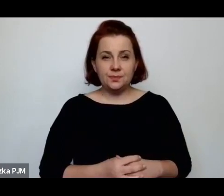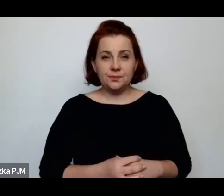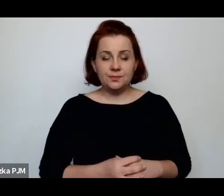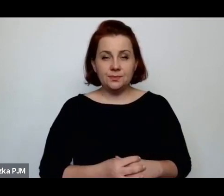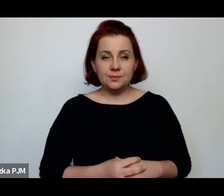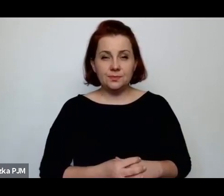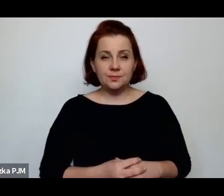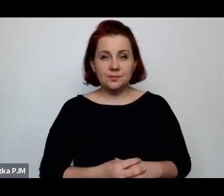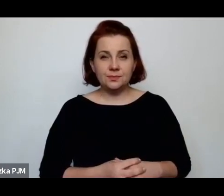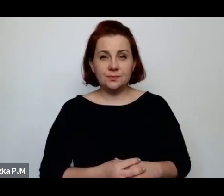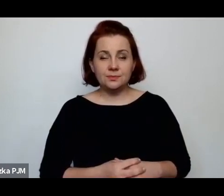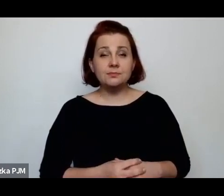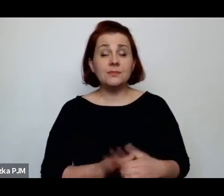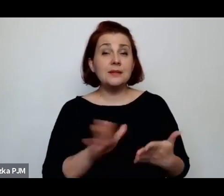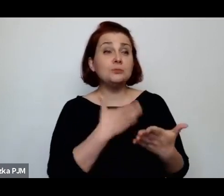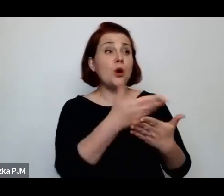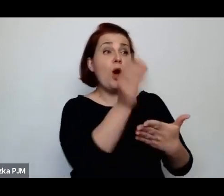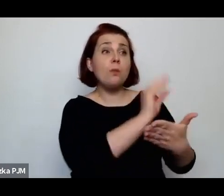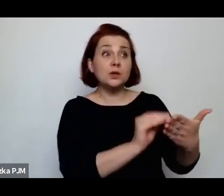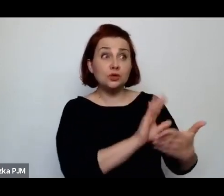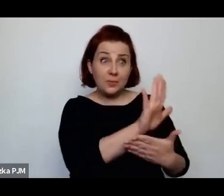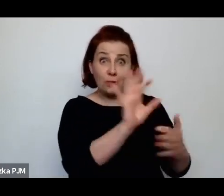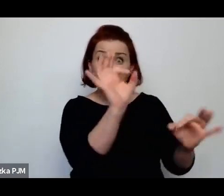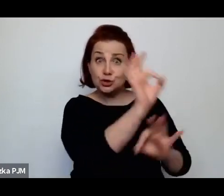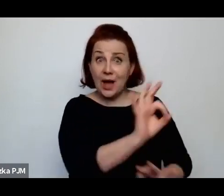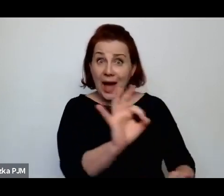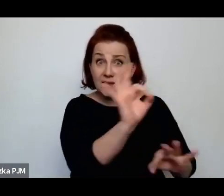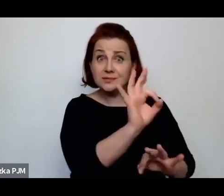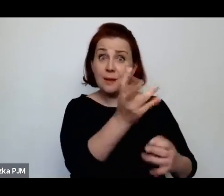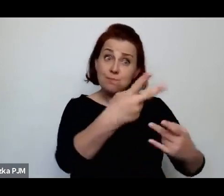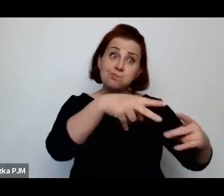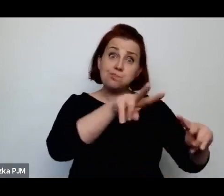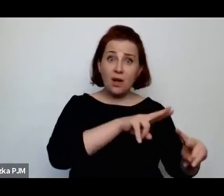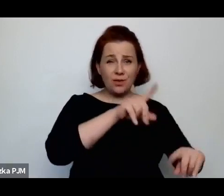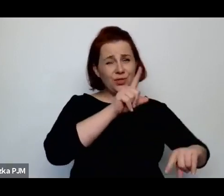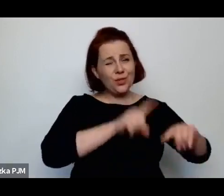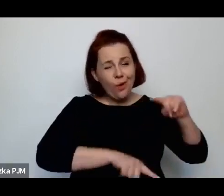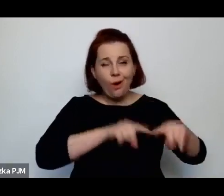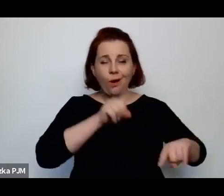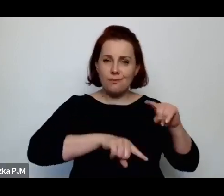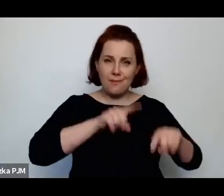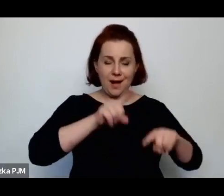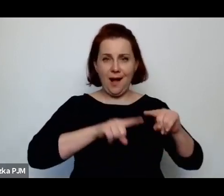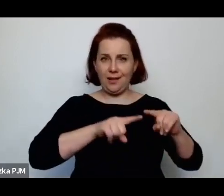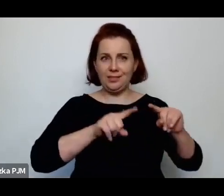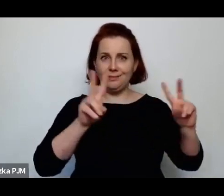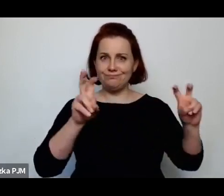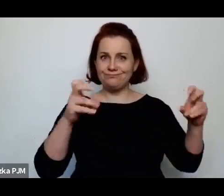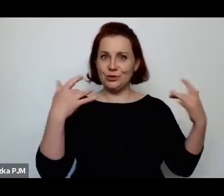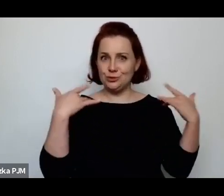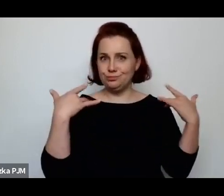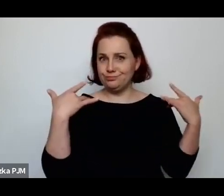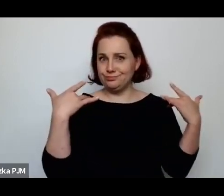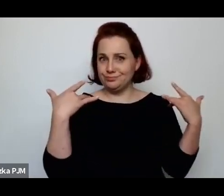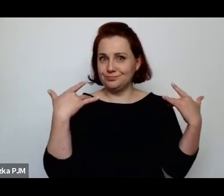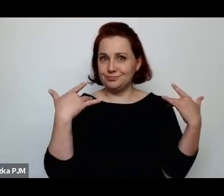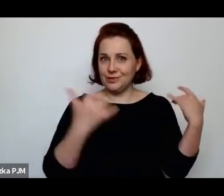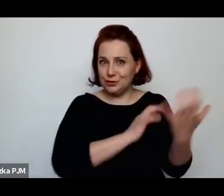czy miały jakąkolwiek szanse powrotu do jakiegoś normalniejszego świata i normalniejszego życia